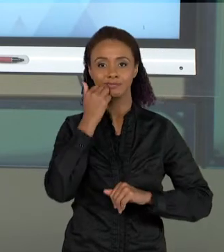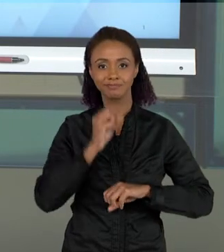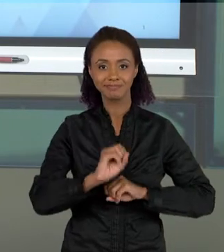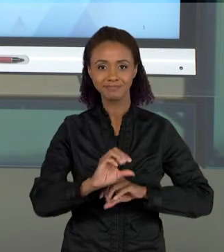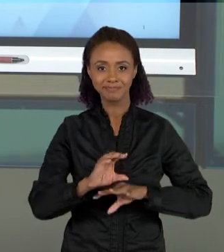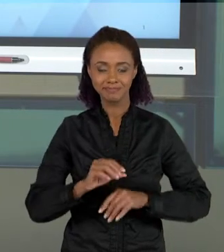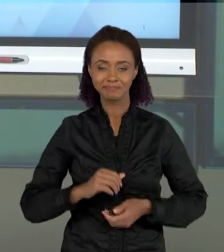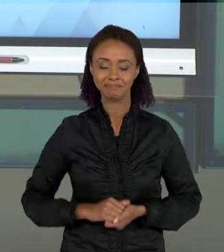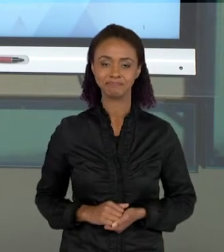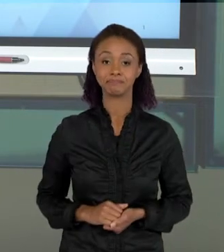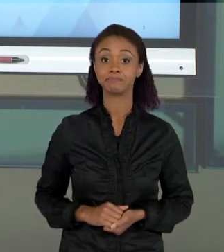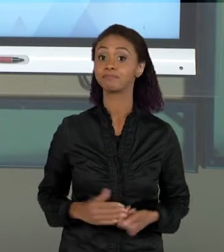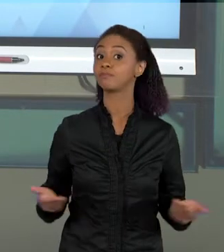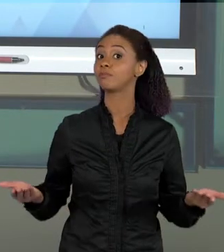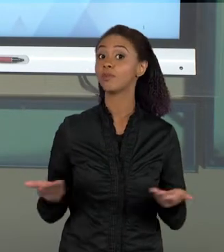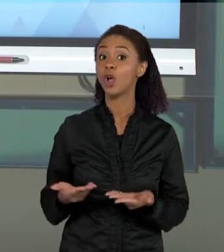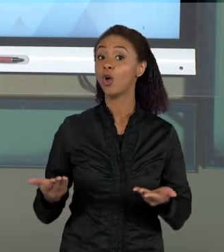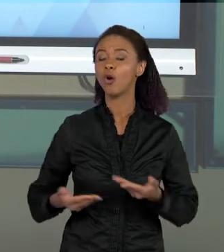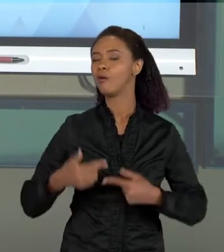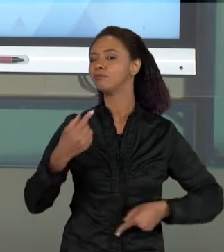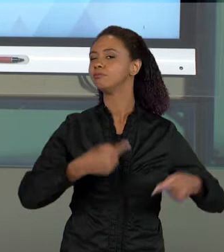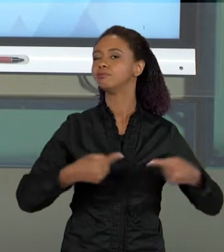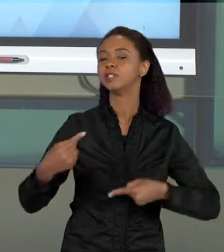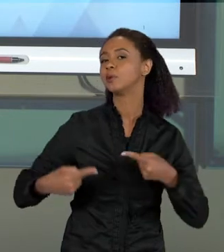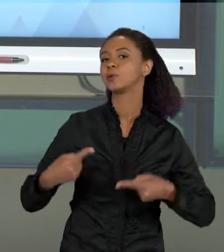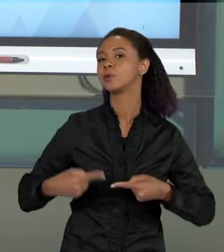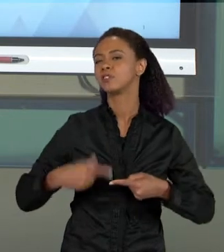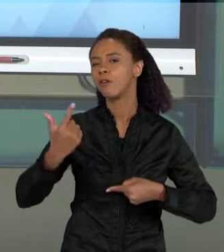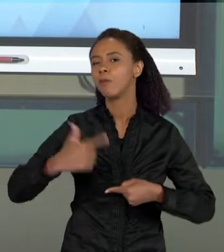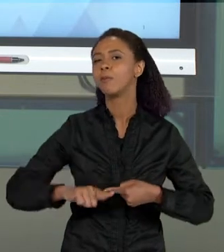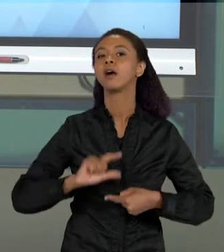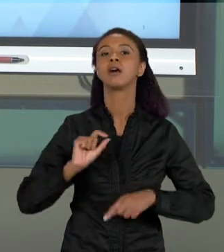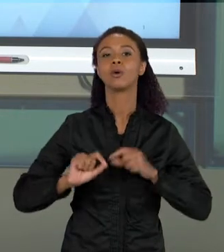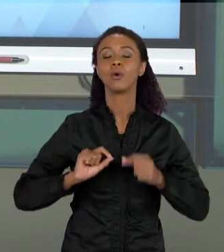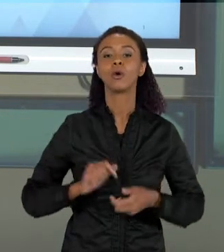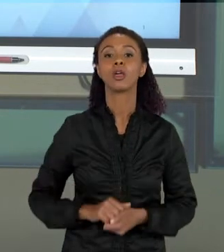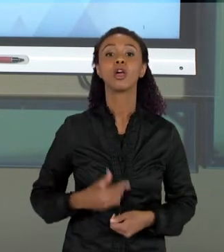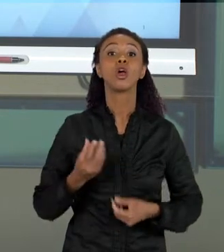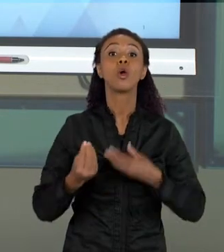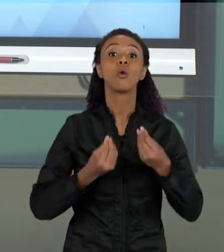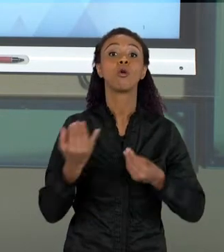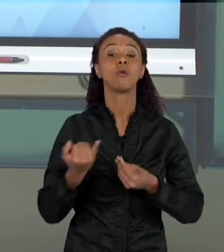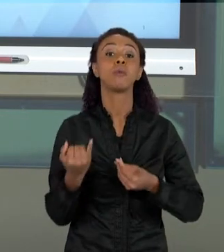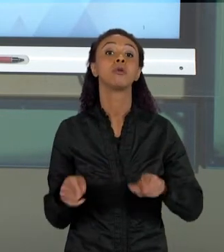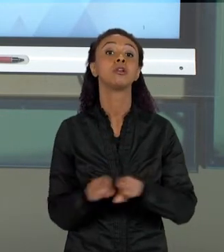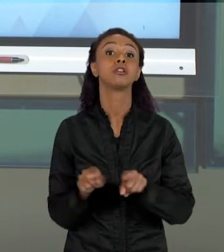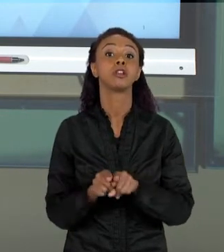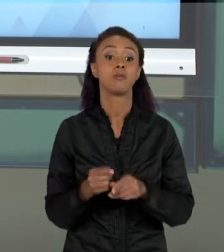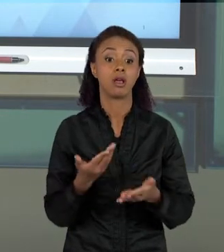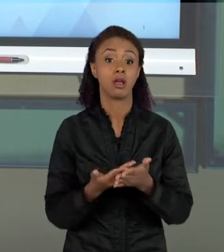DE HOJE, NÓS VAMOS DISCUTIR UM POUCO MAIS A IMPORTÂNCIA OU AS POSSIBILIDADES QUE A AULA DE CIÊNCIAS TRAZ PARA O